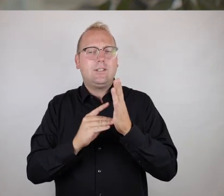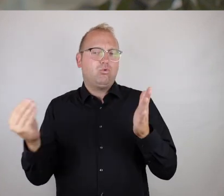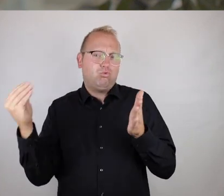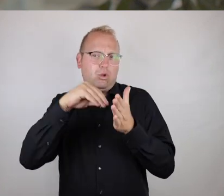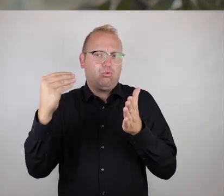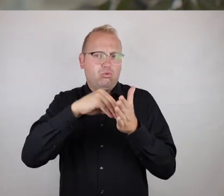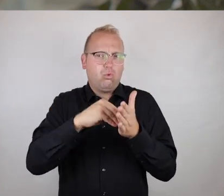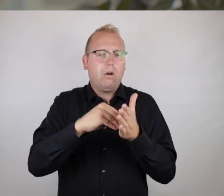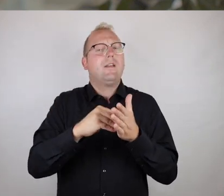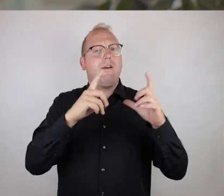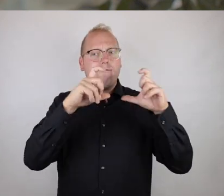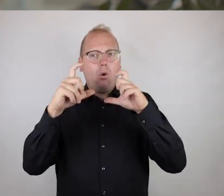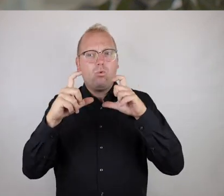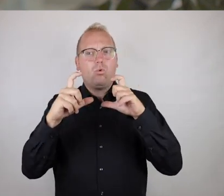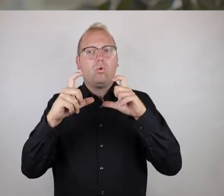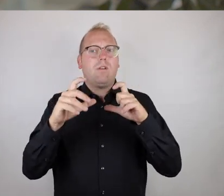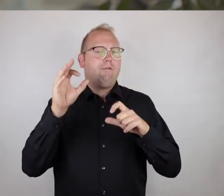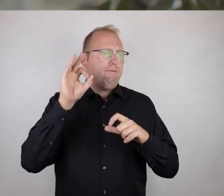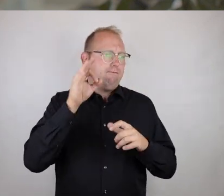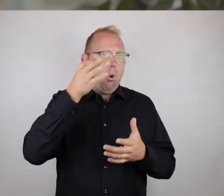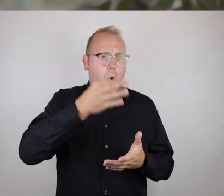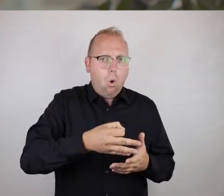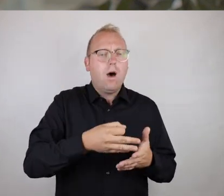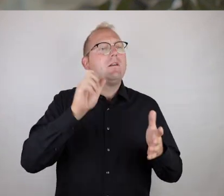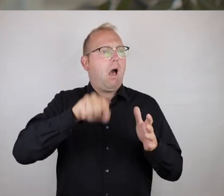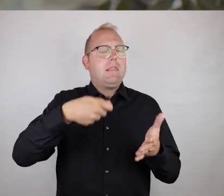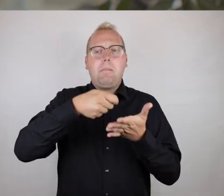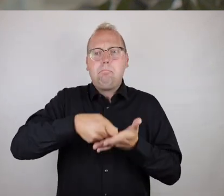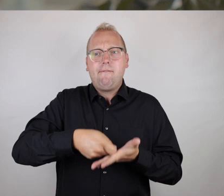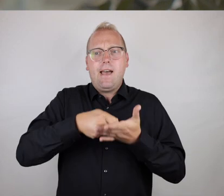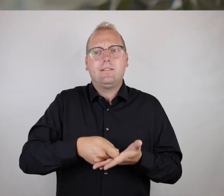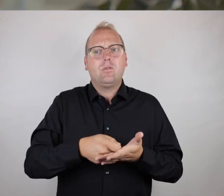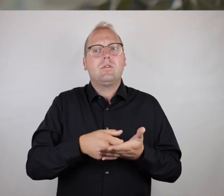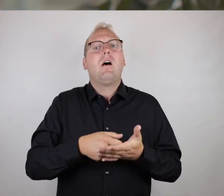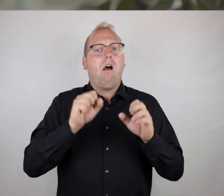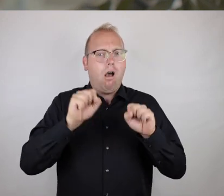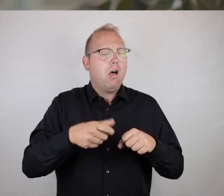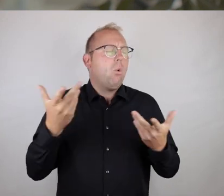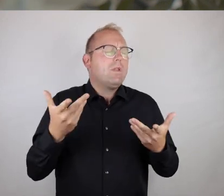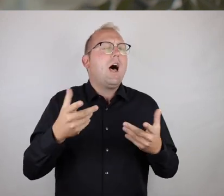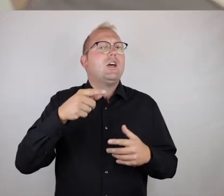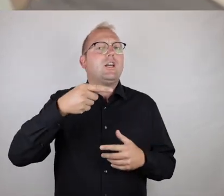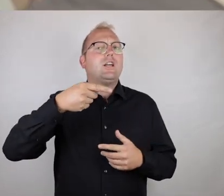indem eben die Fotos am Ort noch bewertet werden können und eben auch der Erhebungsort per GPS am Smartphone dann eben aufgenommen werden kann.